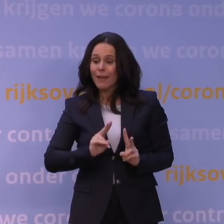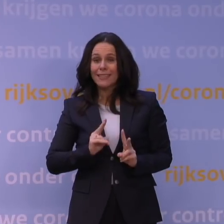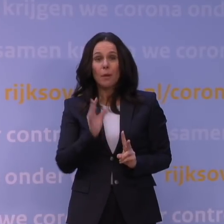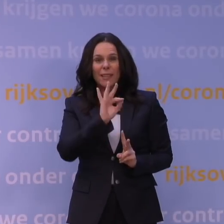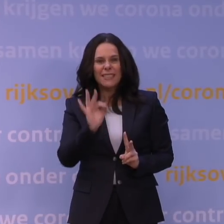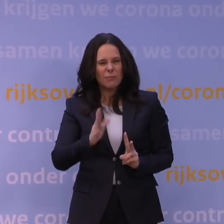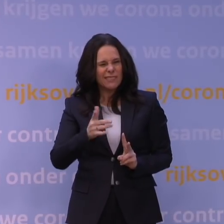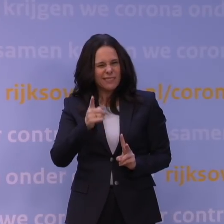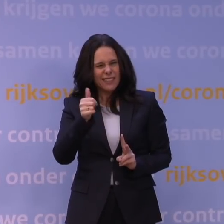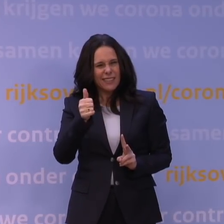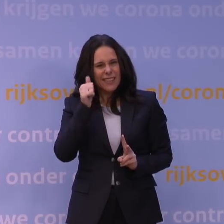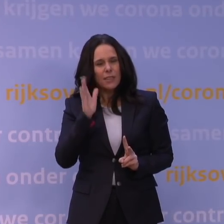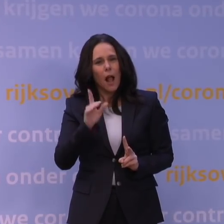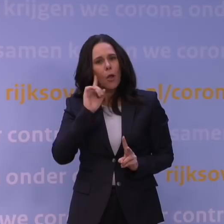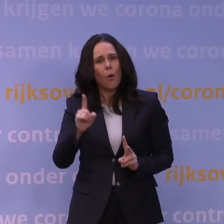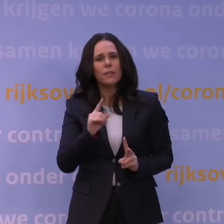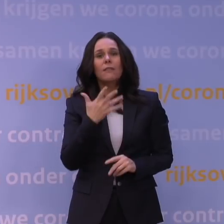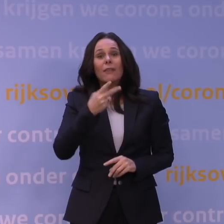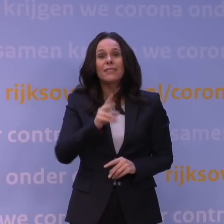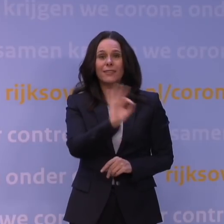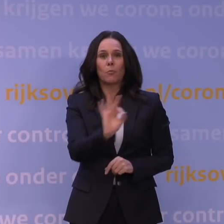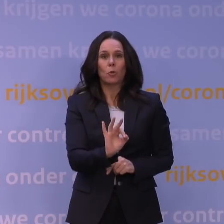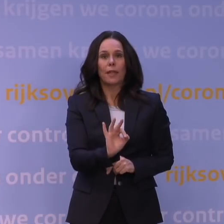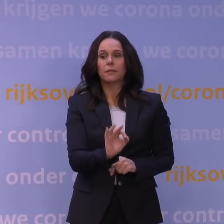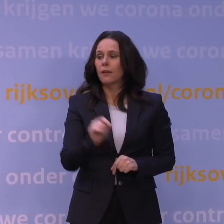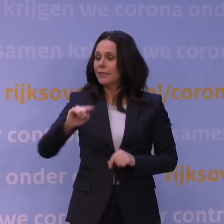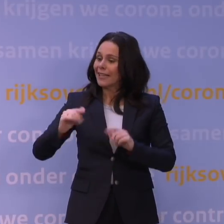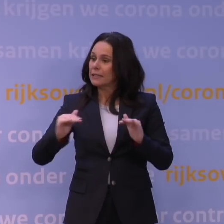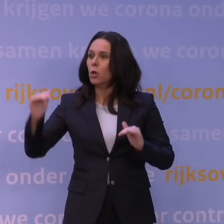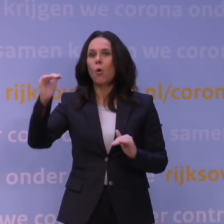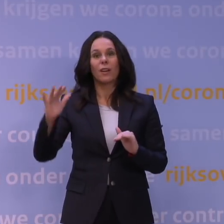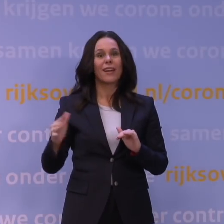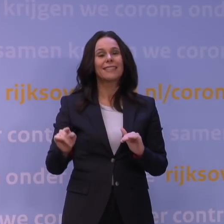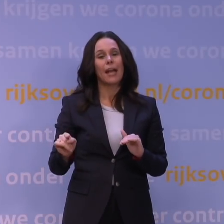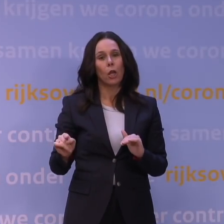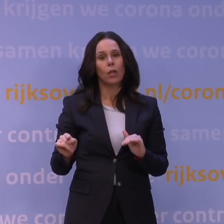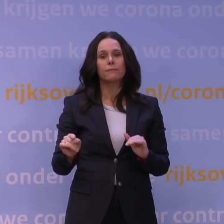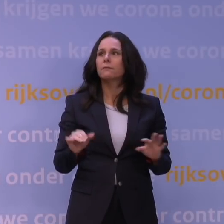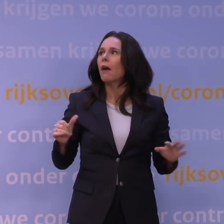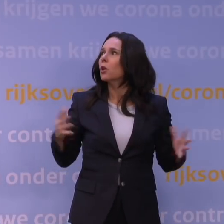al rond de 25 procent en waarschijnlijk vandaag weer wat hoger. Als je naar andere grote steden in Europa kijkt...